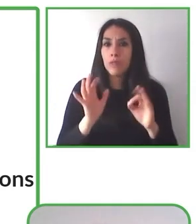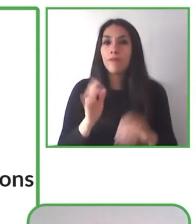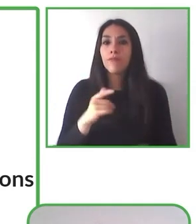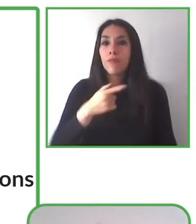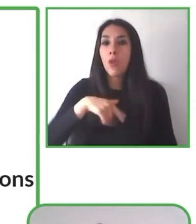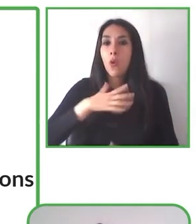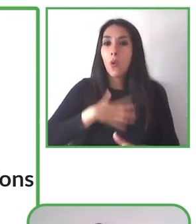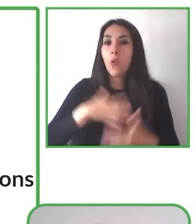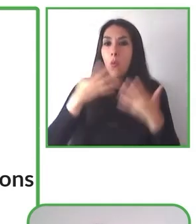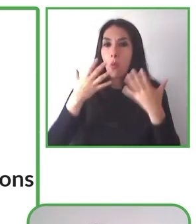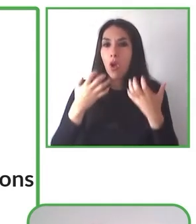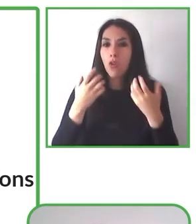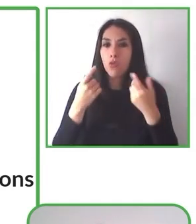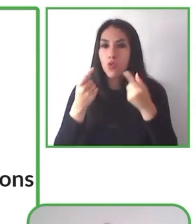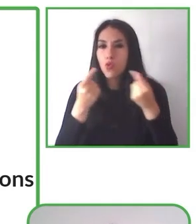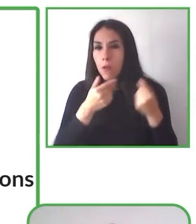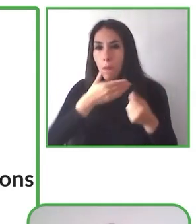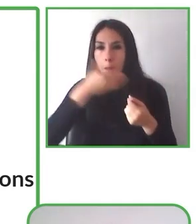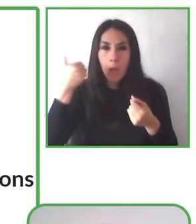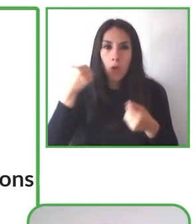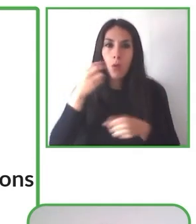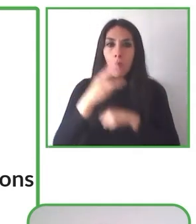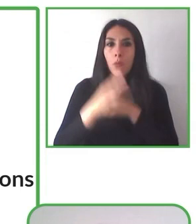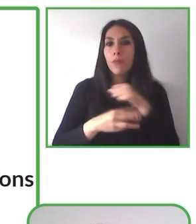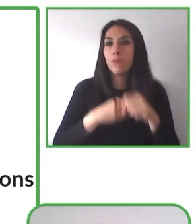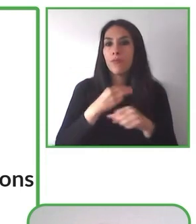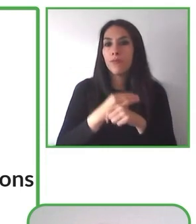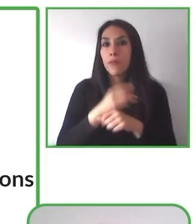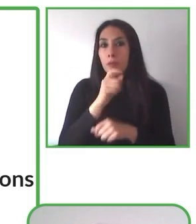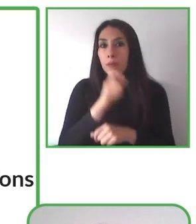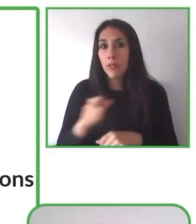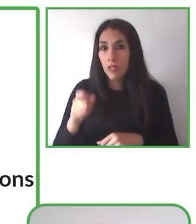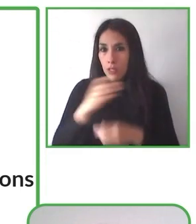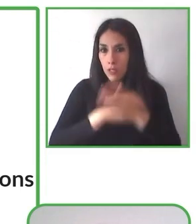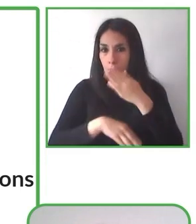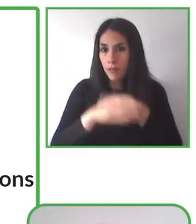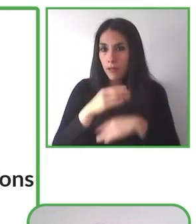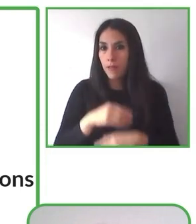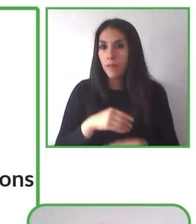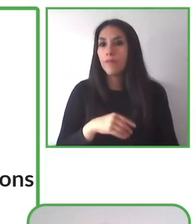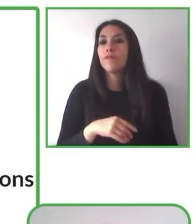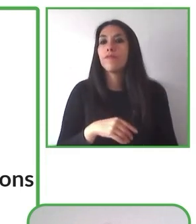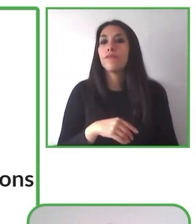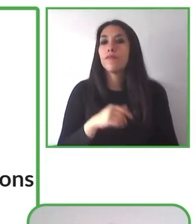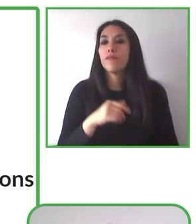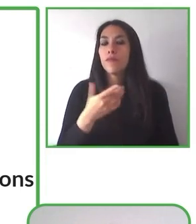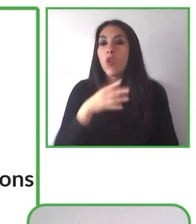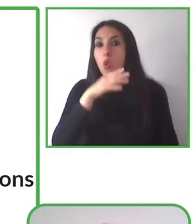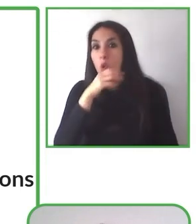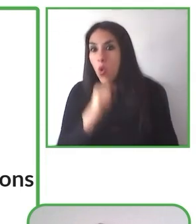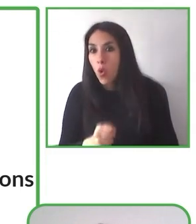desarrollamos. Fundación Eres es una organización sin fines de lucro que trabaja